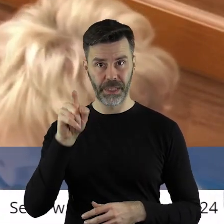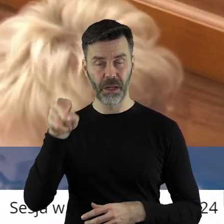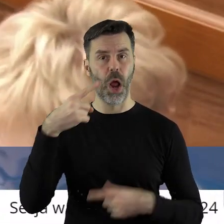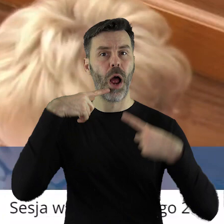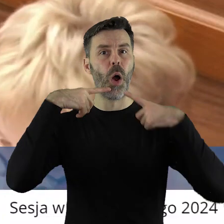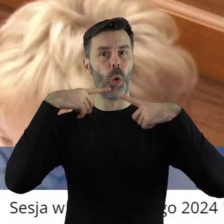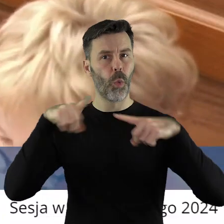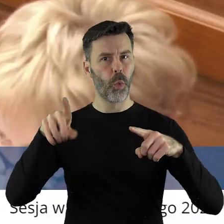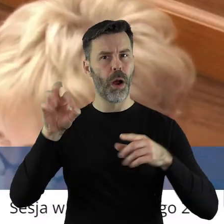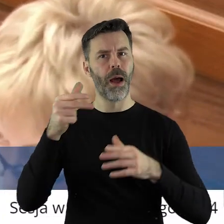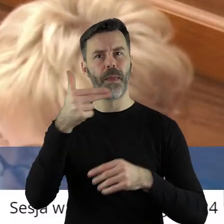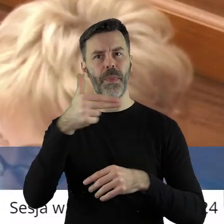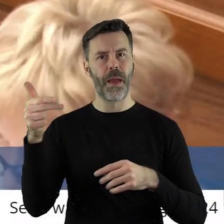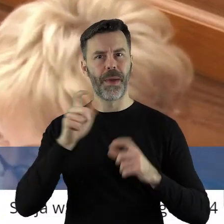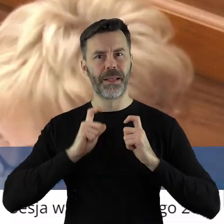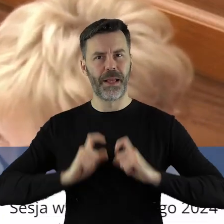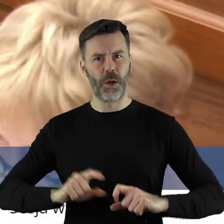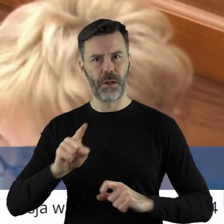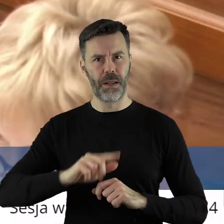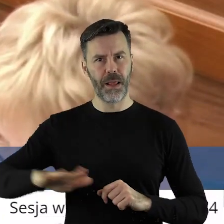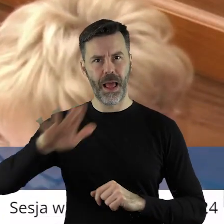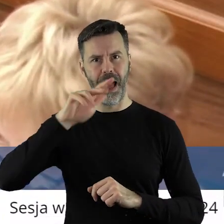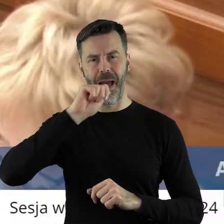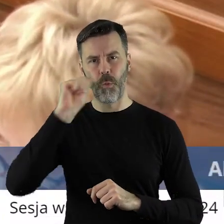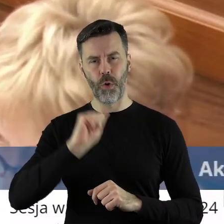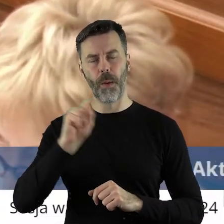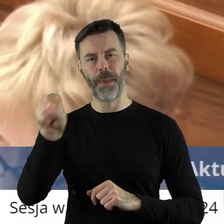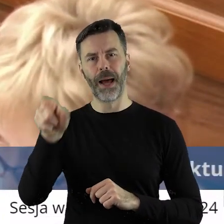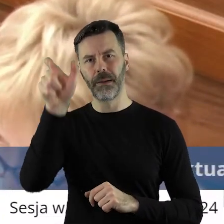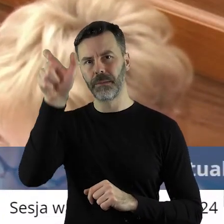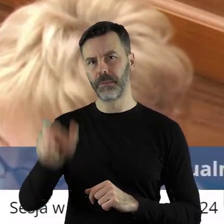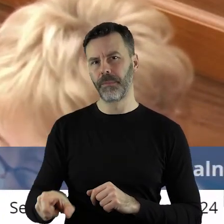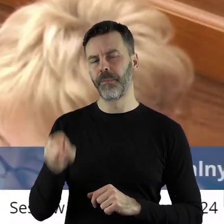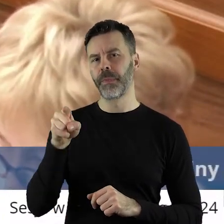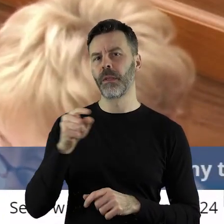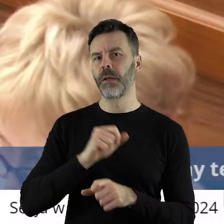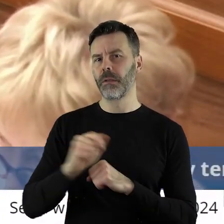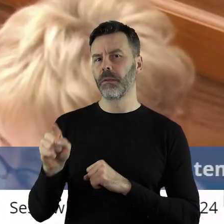jest osobą odpowiedzialną za rolnictwo na poziomie Unii Europejskiej i on